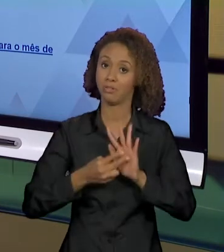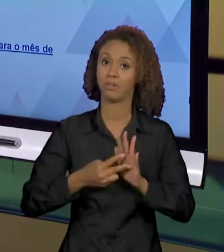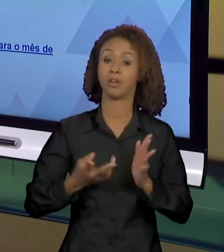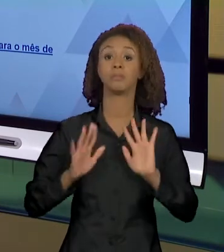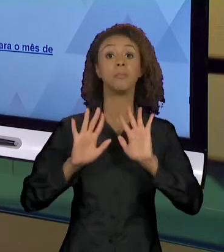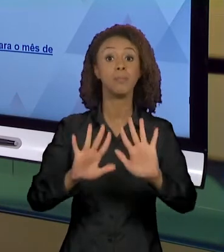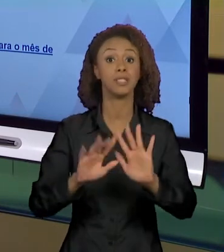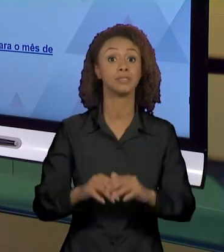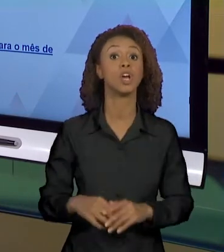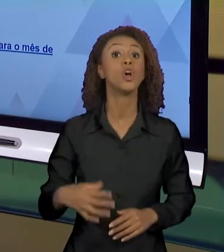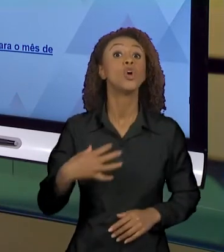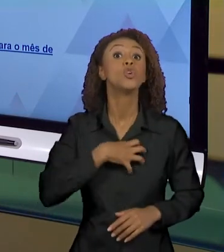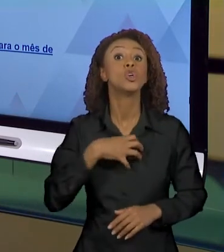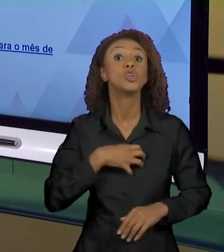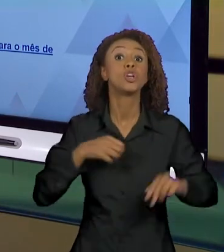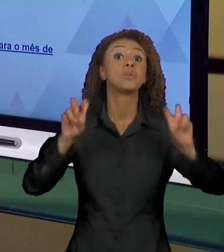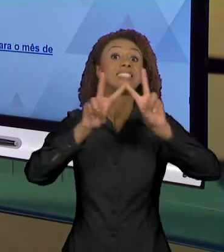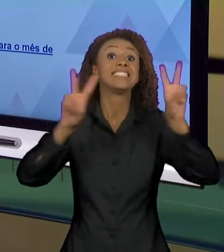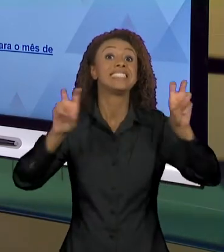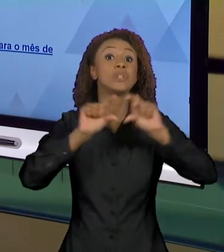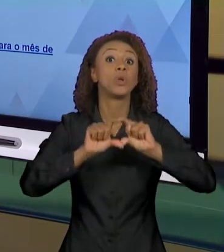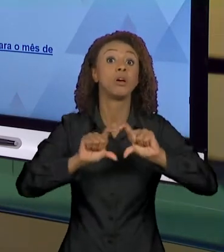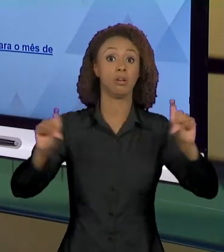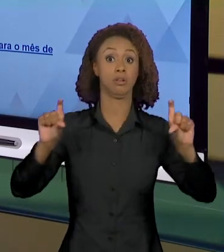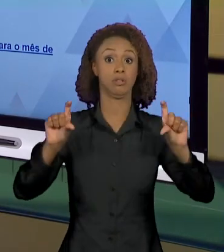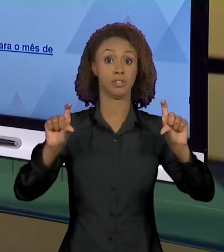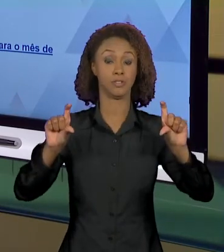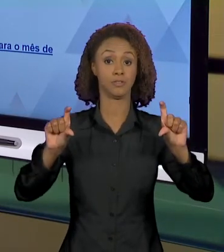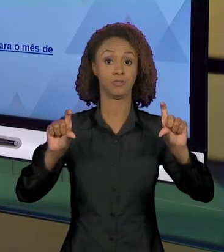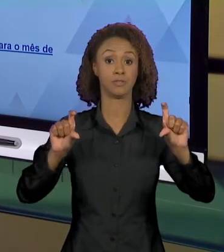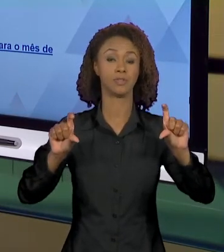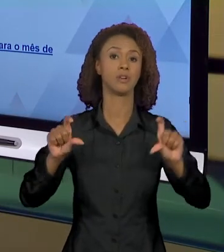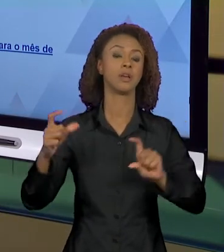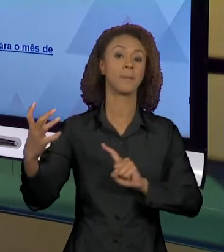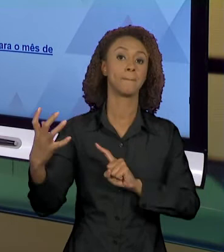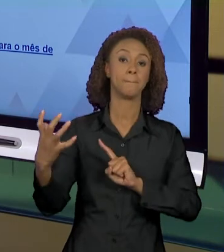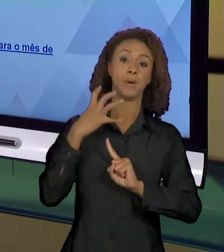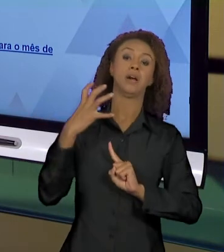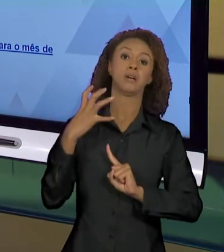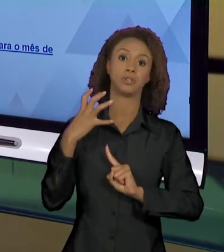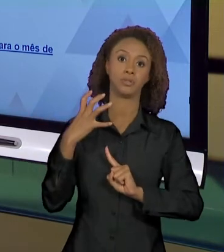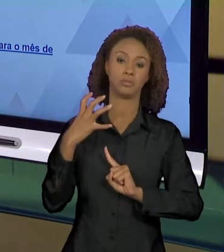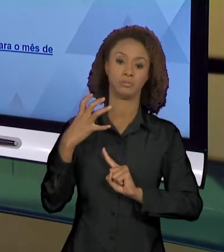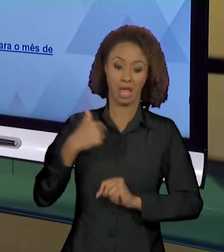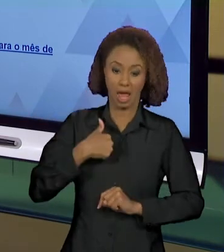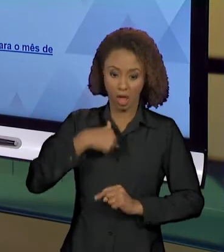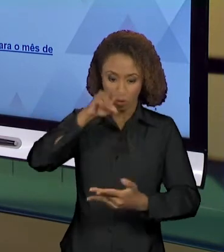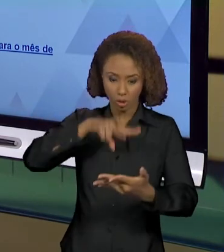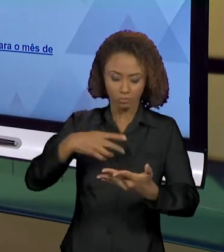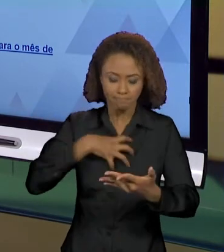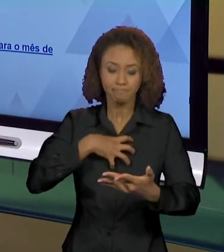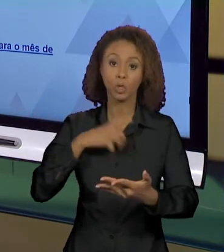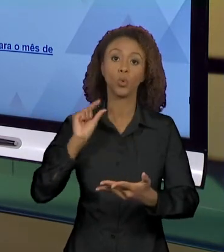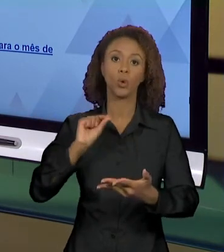CHAMADA, É ISSO QUE EU ESTOU MOSTRANDO PRA VOCÊS, QUE IMPACTO PODE CRIAR NO LEITOR. QUANDO EU TENHO